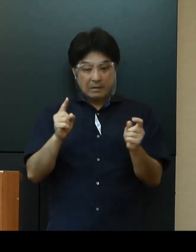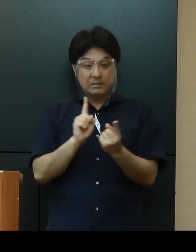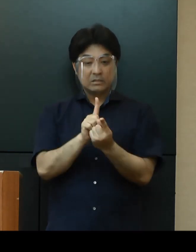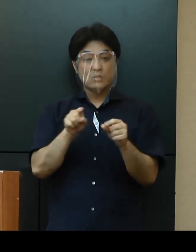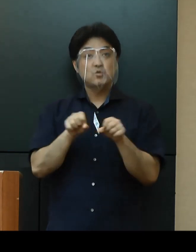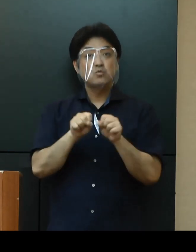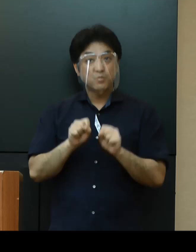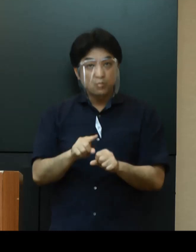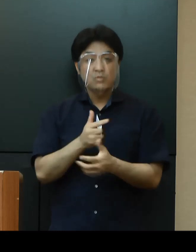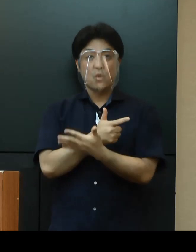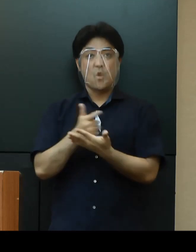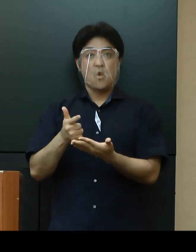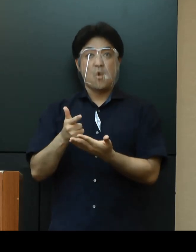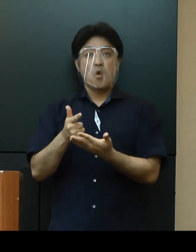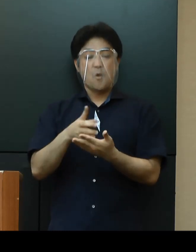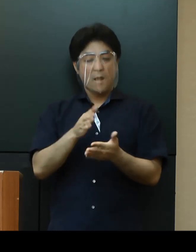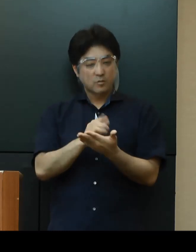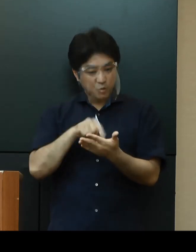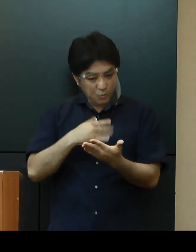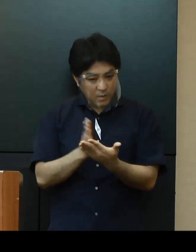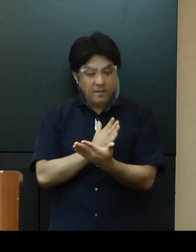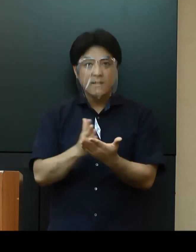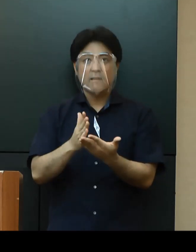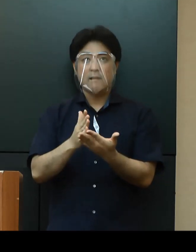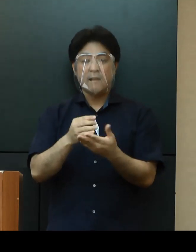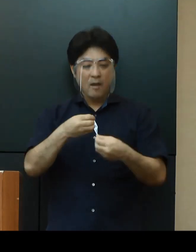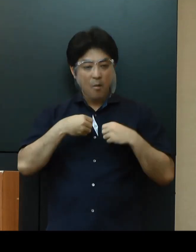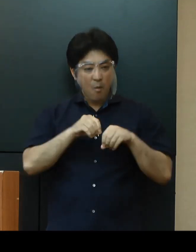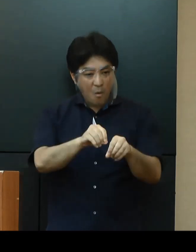慎重な判断と感染予防の徹底をお願いします